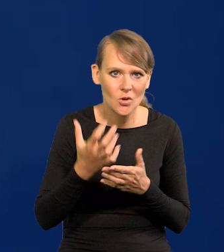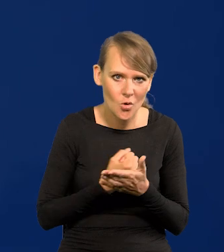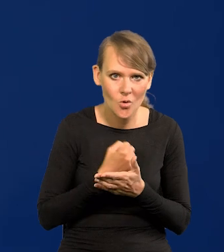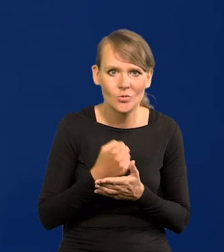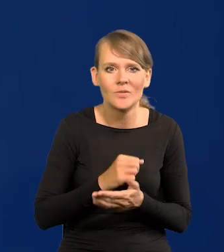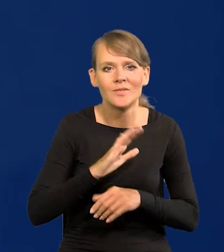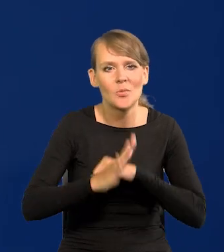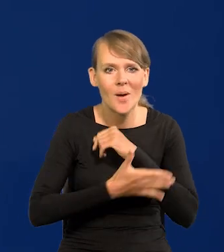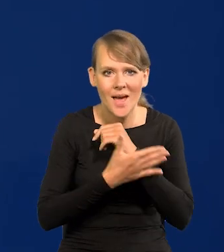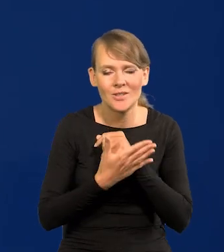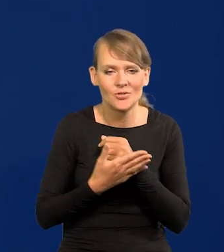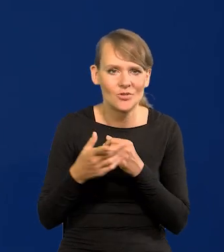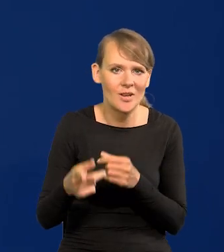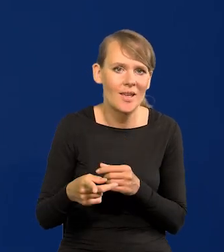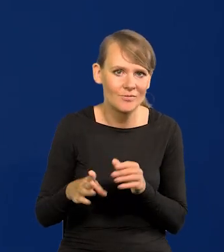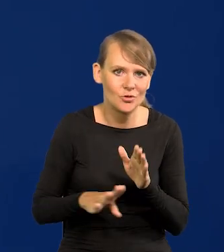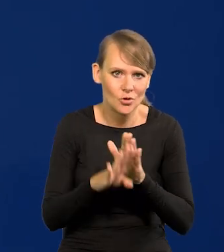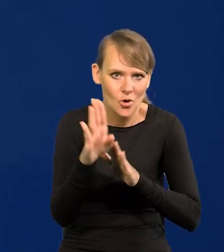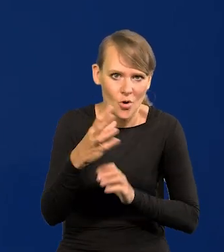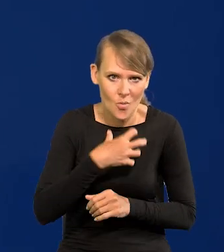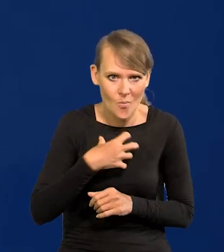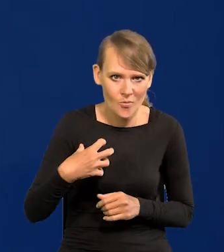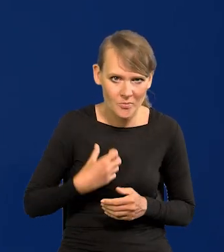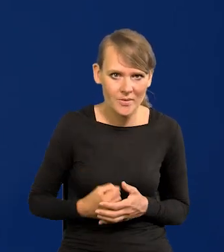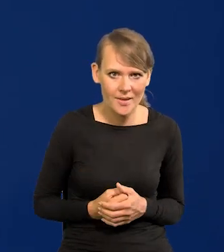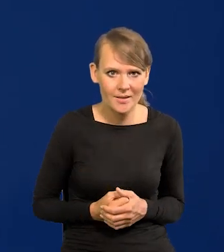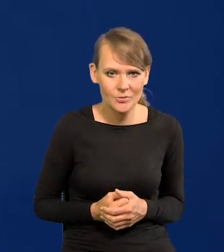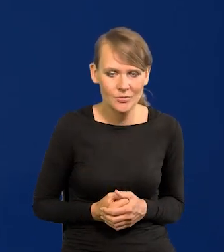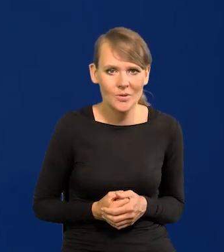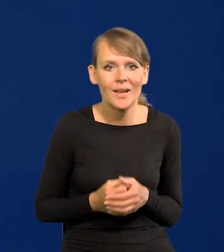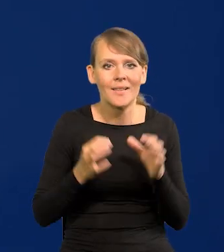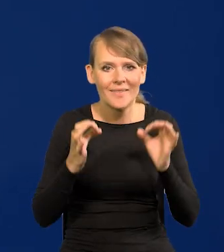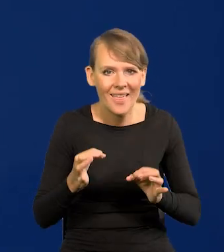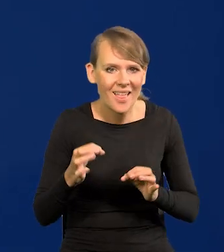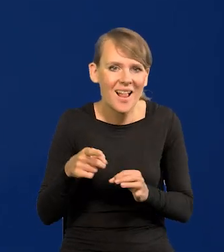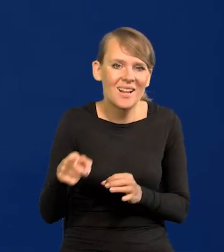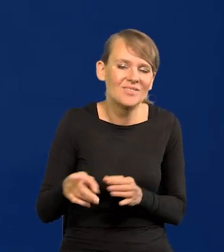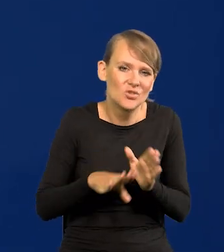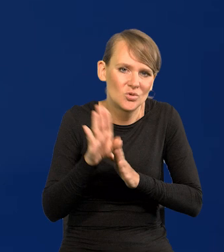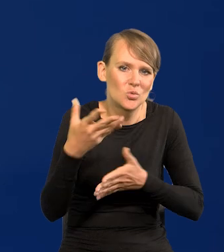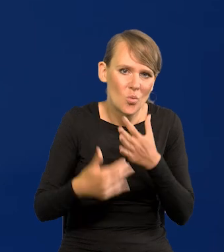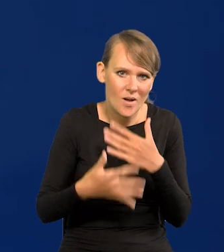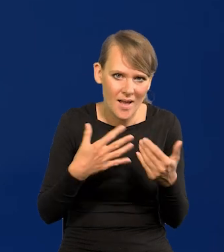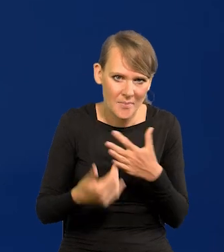wsparciu wzrostu gospodarczego. No, który teraz jest słaby w